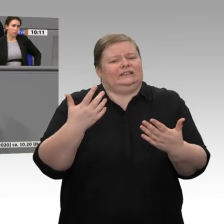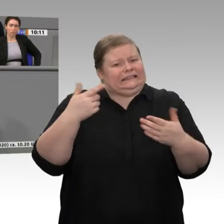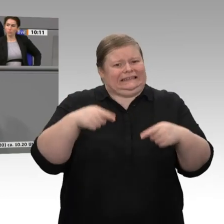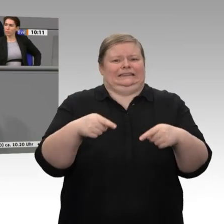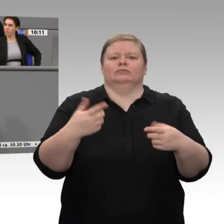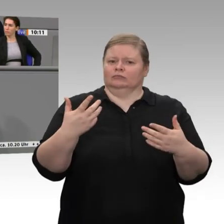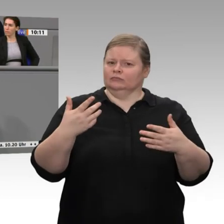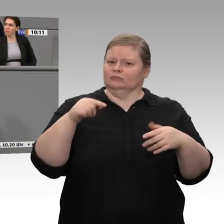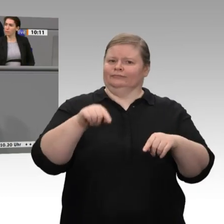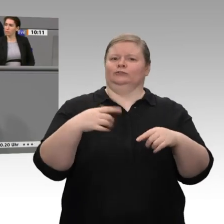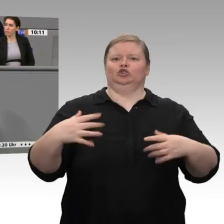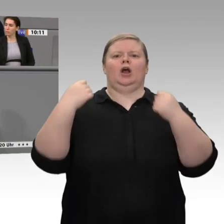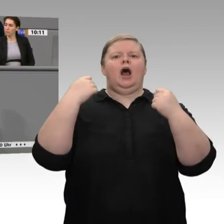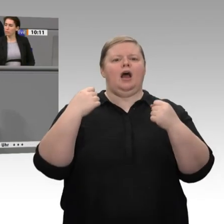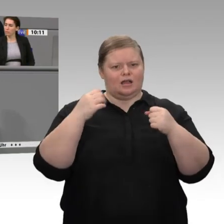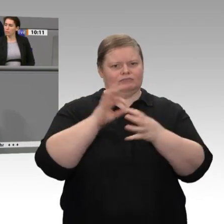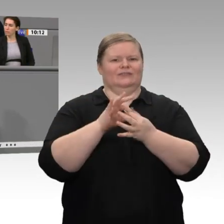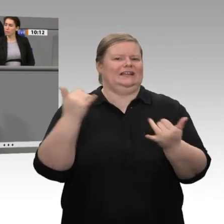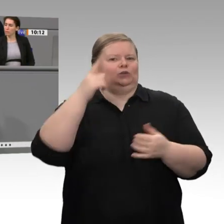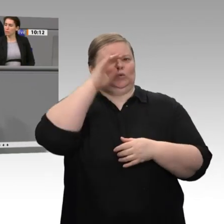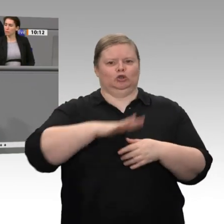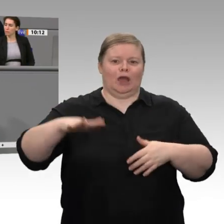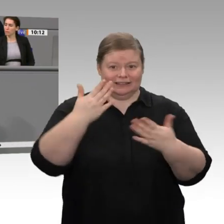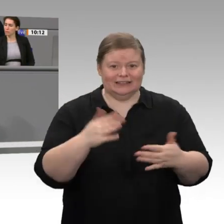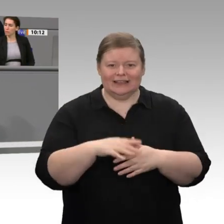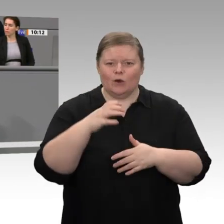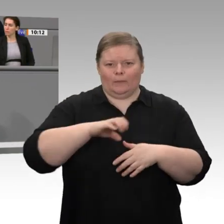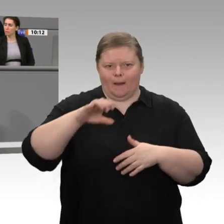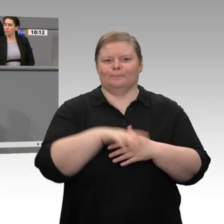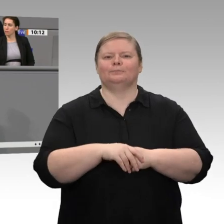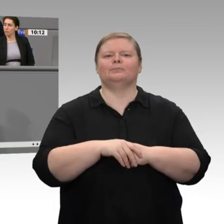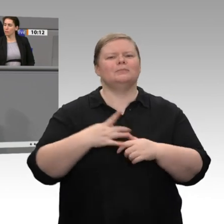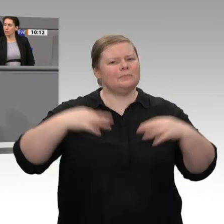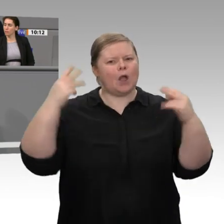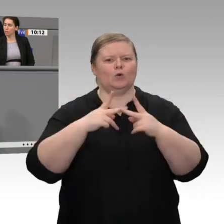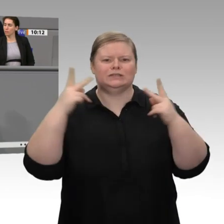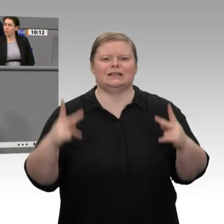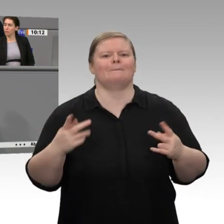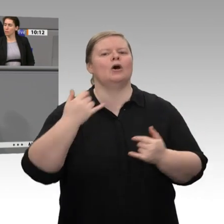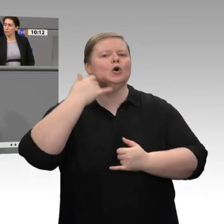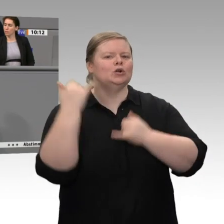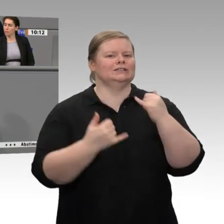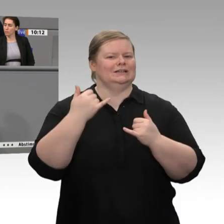momentan nicht da ist. Wie sollen denn die Investitionsentscheidungen - es geht um Hunderte von Milliarden Euro, die in diesen Industrien in den 2020er-Jahren investiert